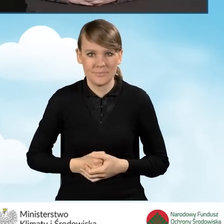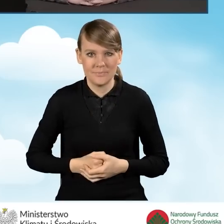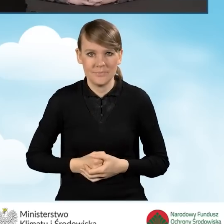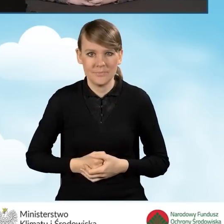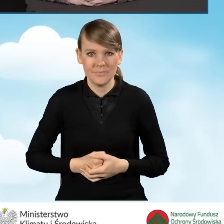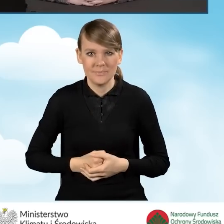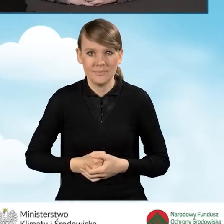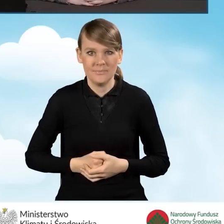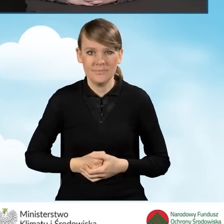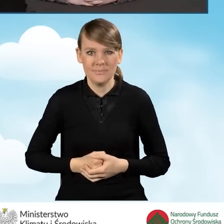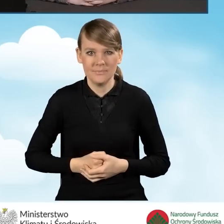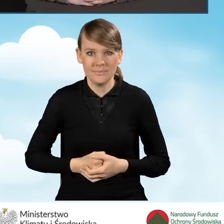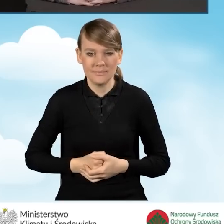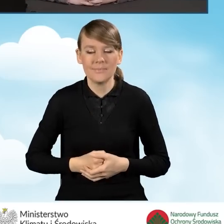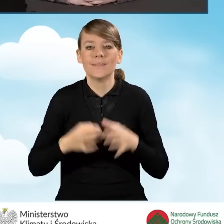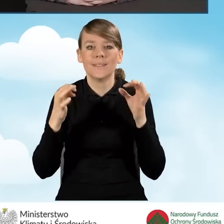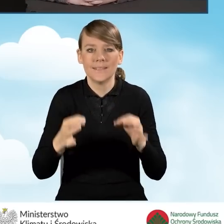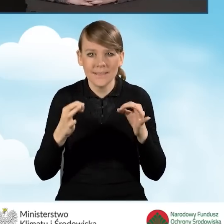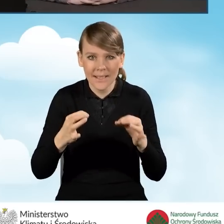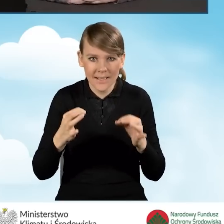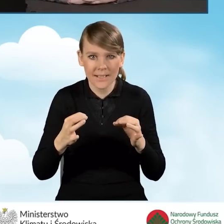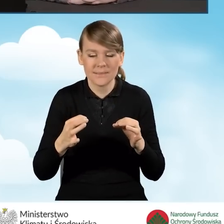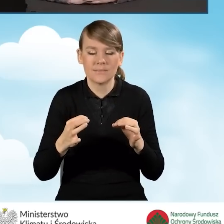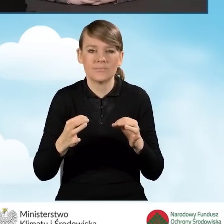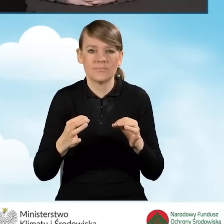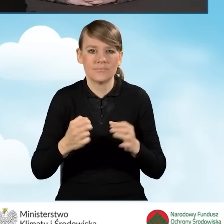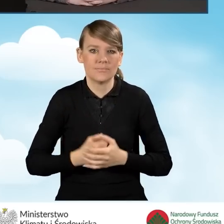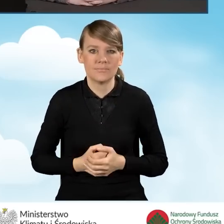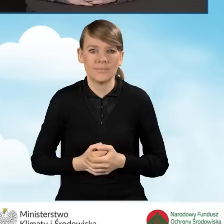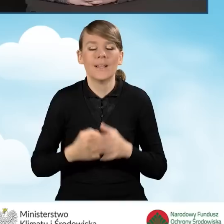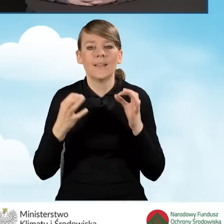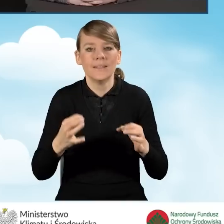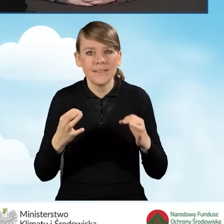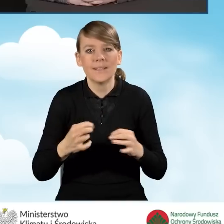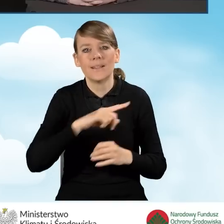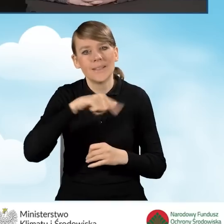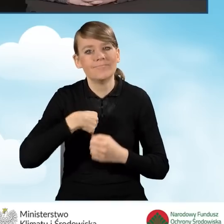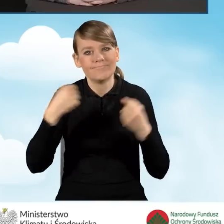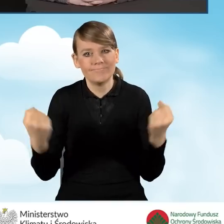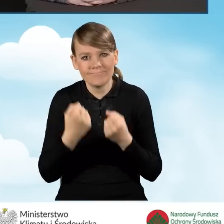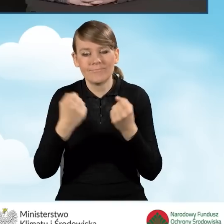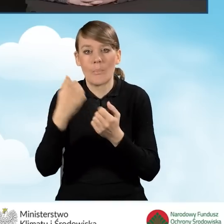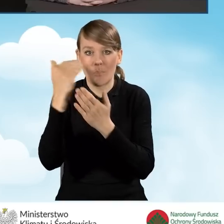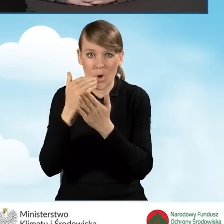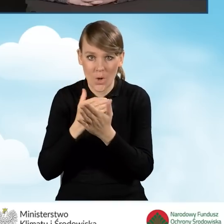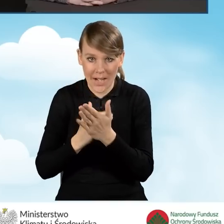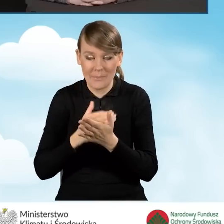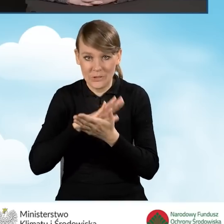Obecnie pracujemy nad wprowadzeniem do programu Czyste Powietrze